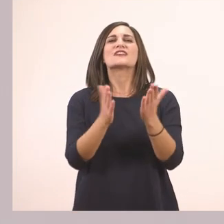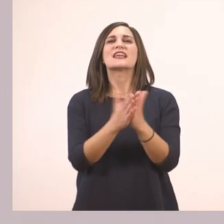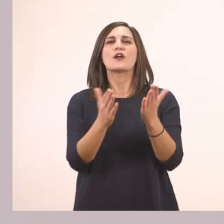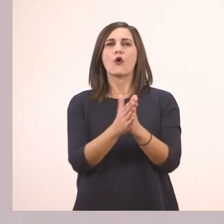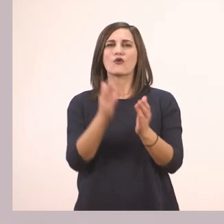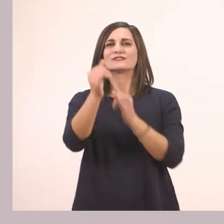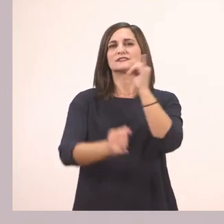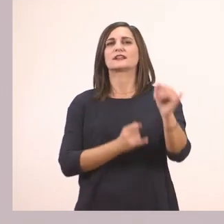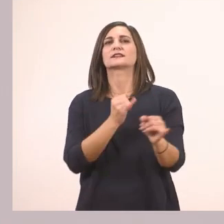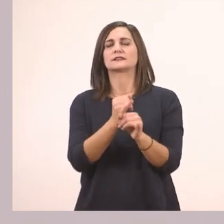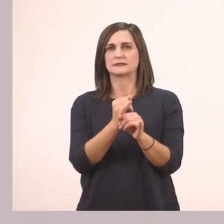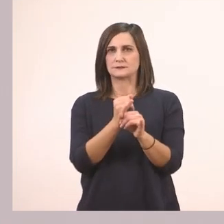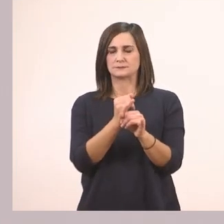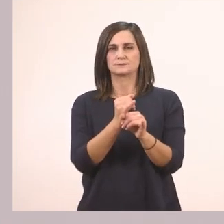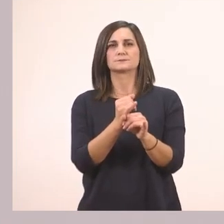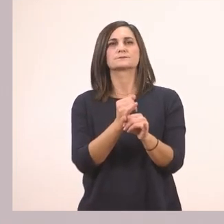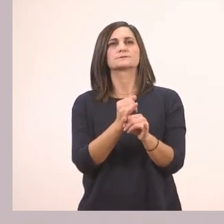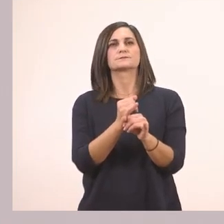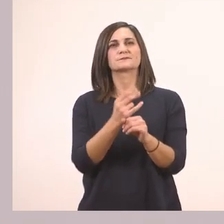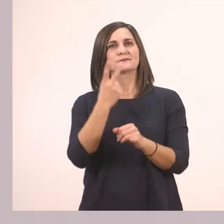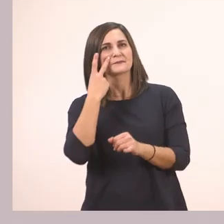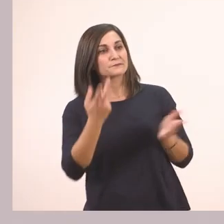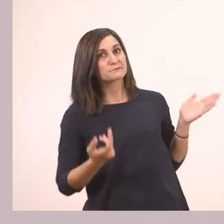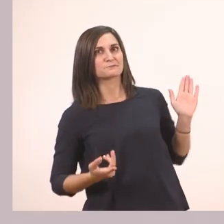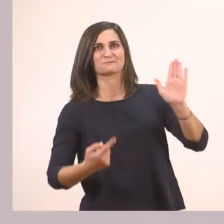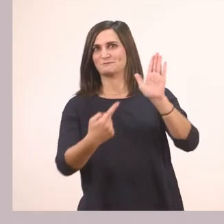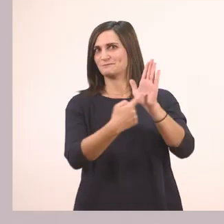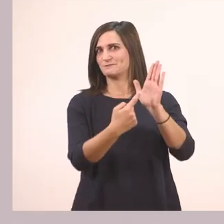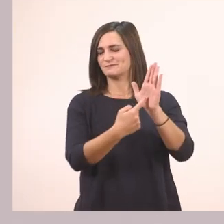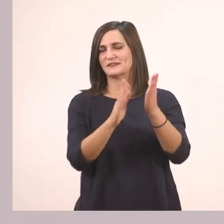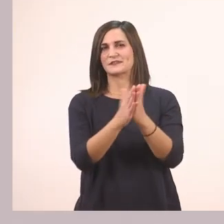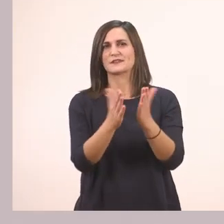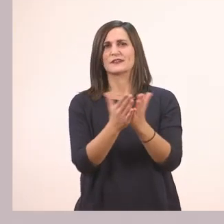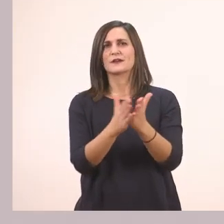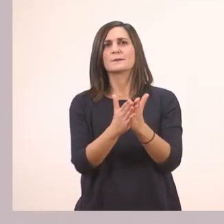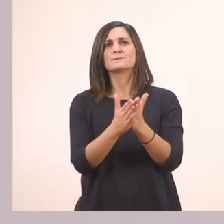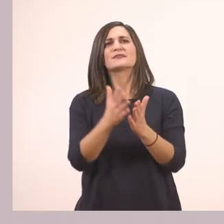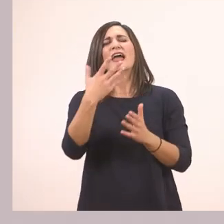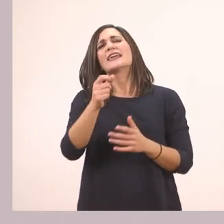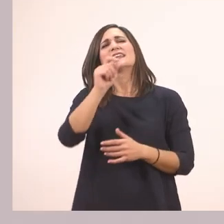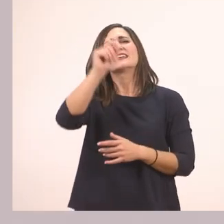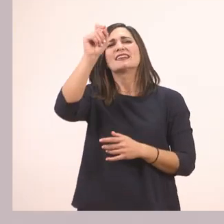Λοιπόν ήρθαμε στο διαδραστικό βιβλίο. Εδώ βλέπετε έχει ένα σημαδάκι μ' ένα βελάκι.